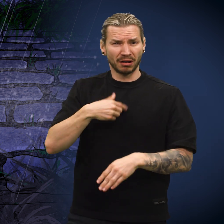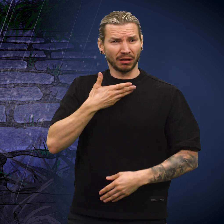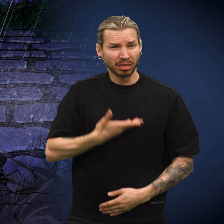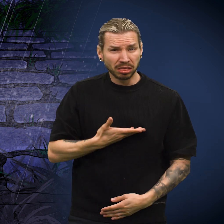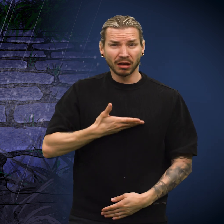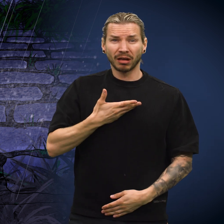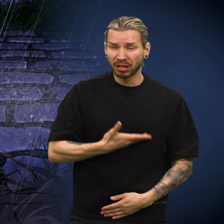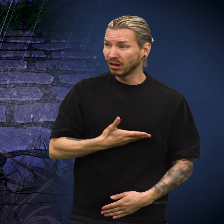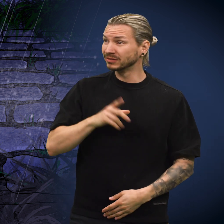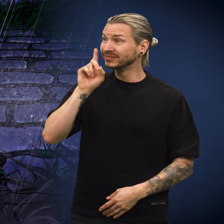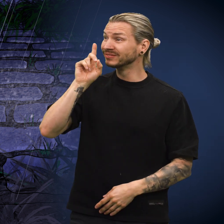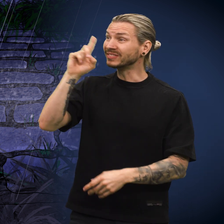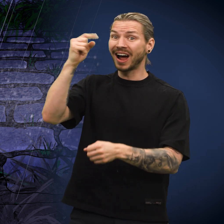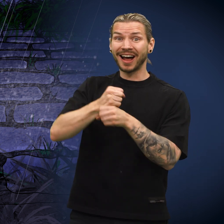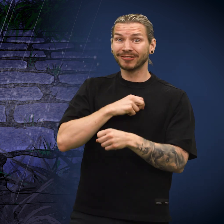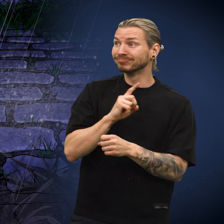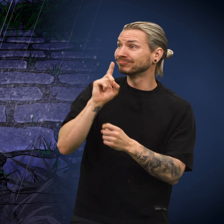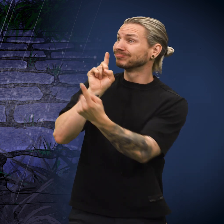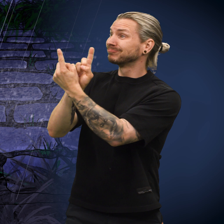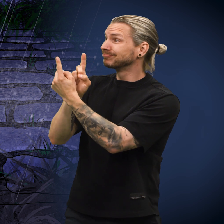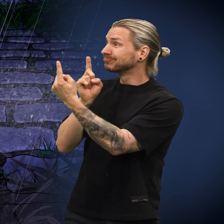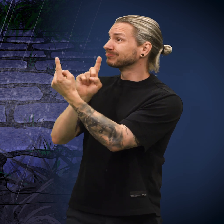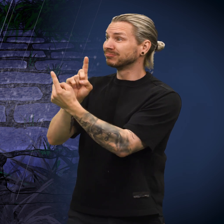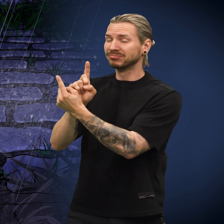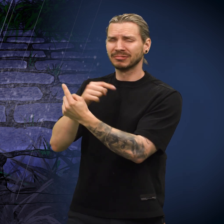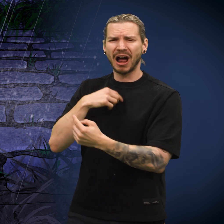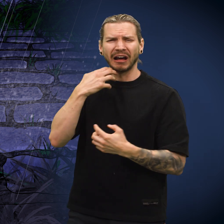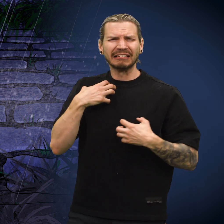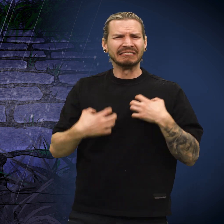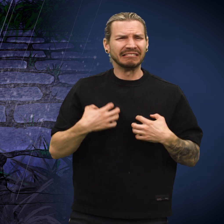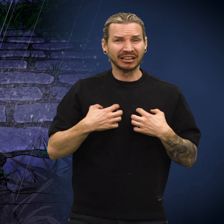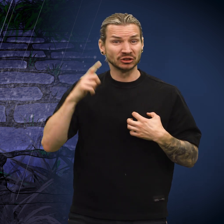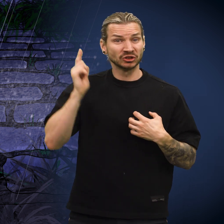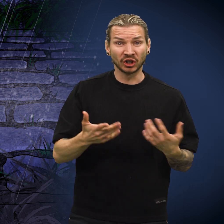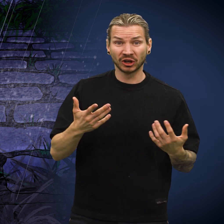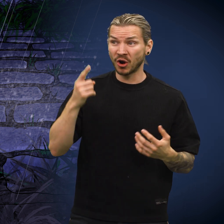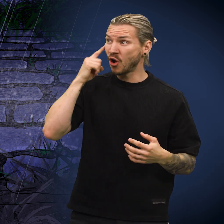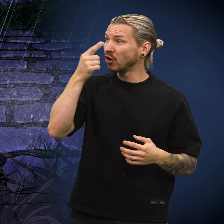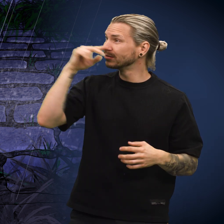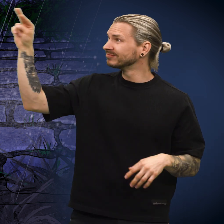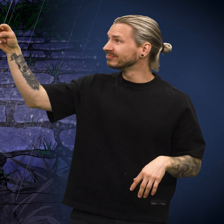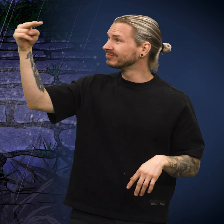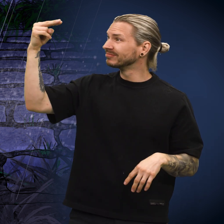«Jeg ble bare mer og mer bedrøvet. Hver gang jeg kom nye folk, grudde jeg meg til de skulle se meg.»